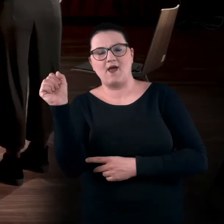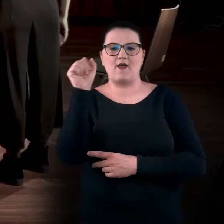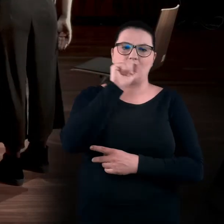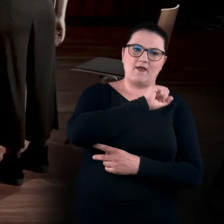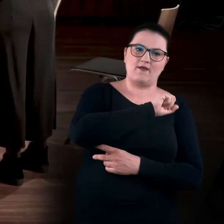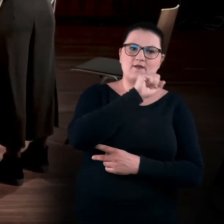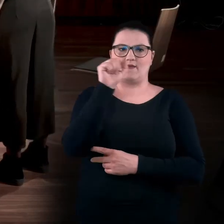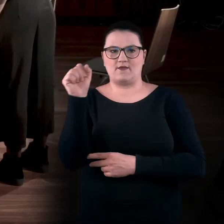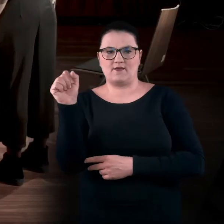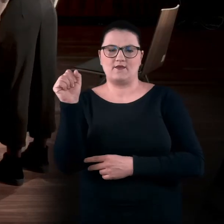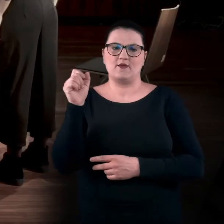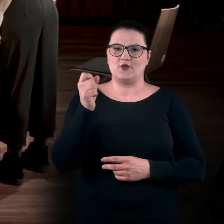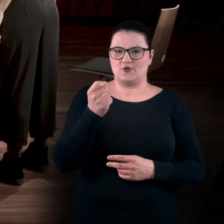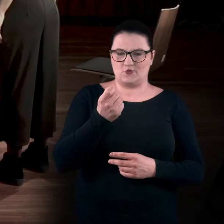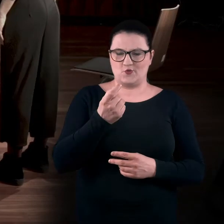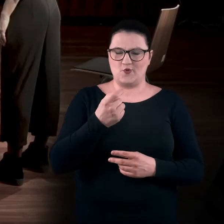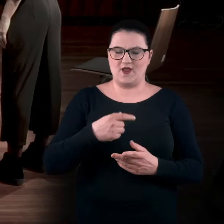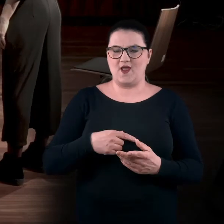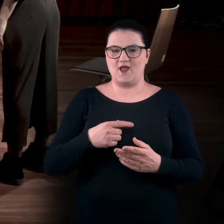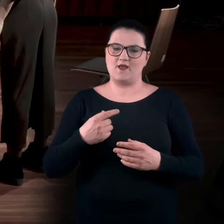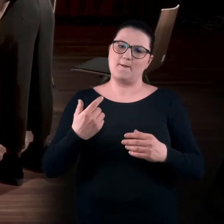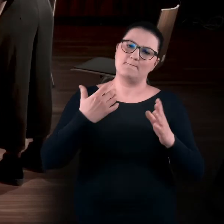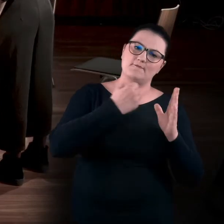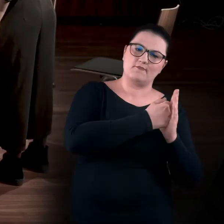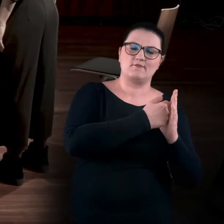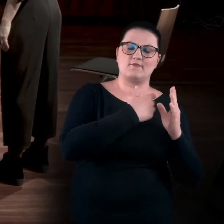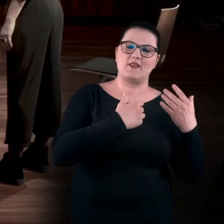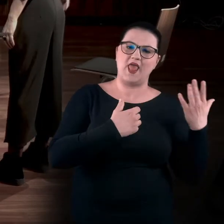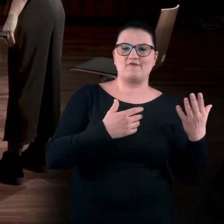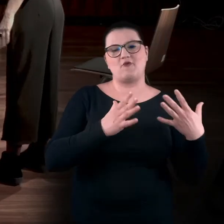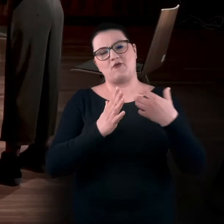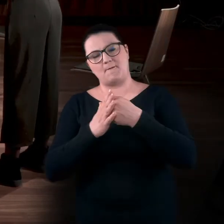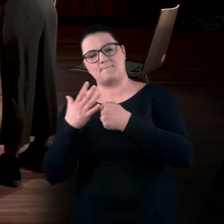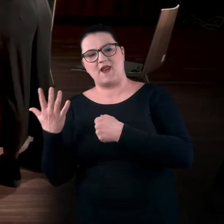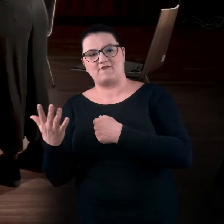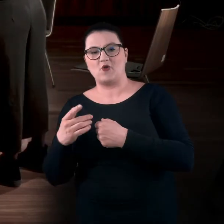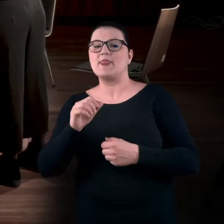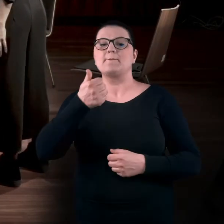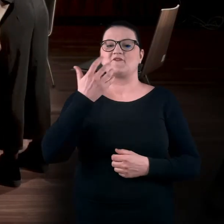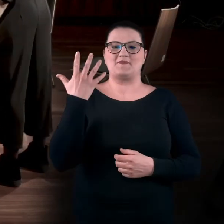czyli poszerzyć swoje zakresy w prawą i w lewą stronę. Najpierw wyciągnijcie prawą rękę